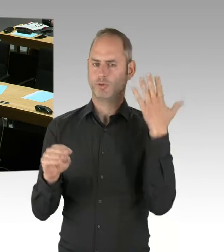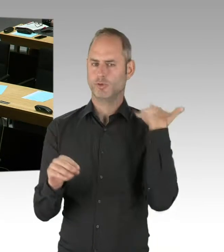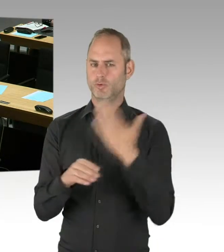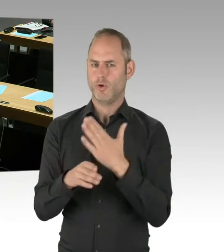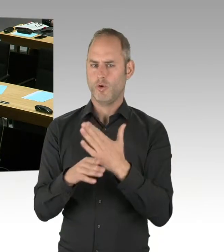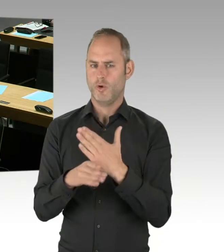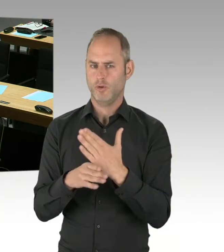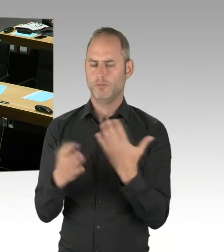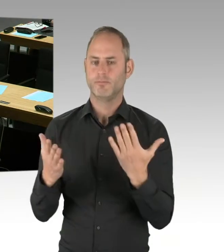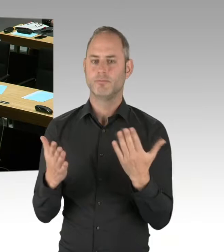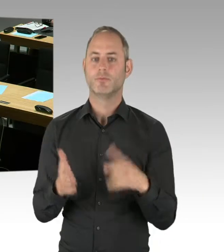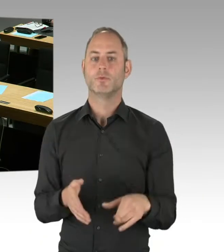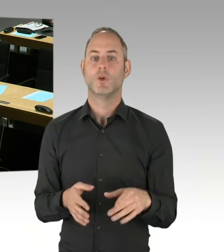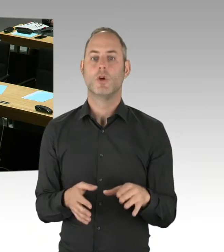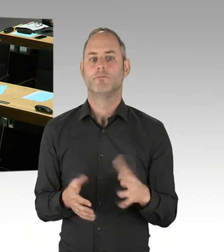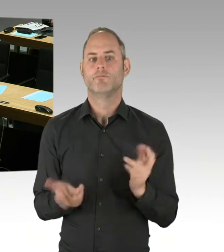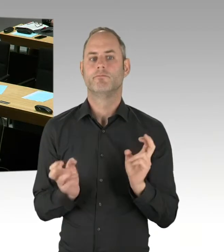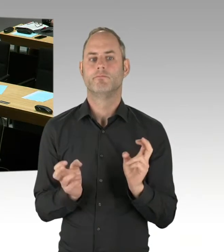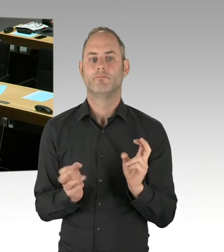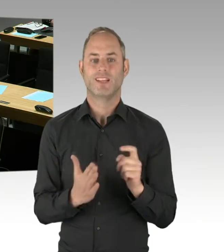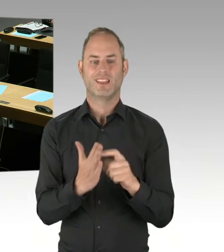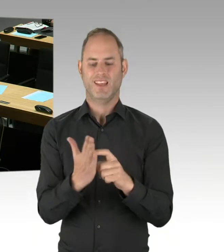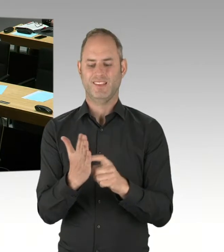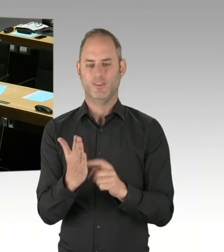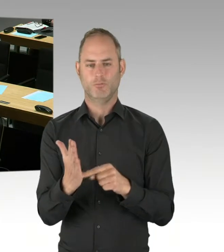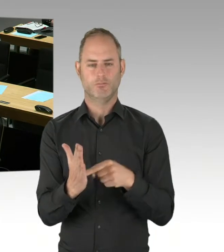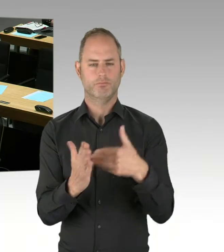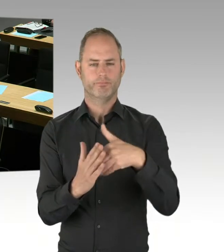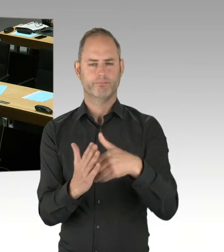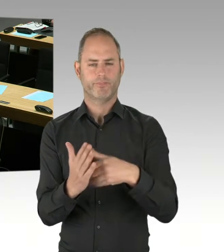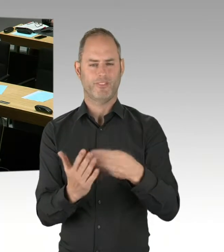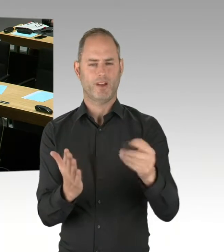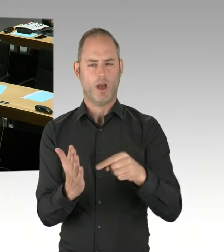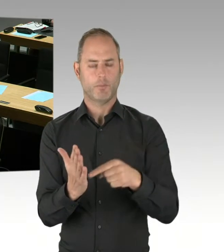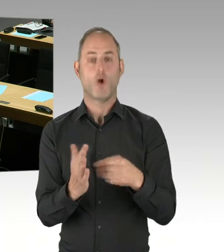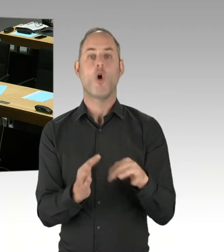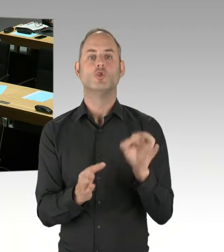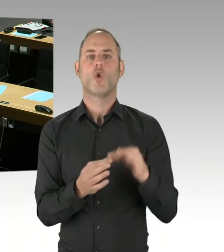Aber weder die Senatorin noch der Senat ist darauf bereits festgelegt. Und ist offen für Alternativen,